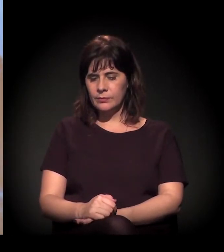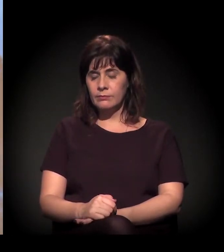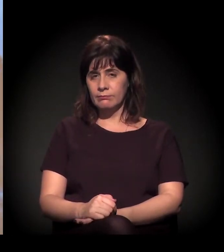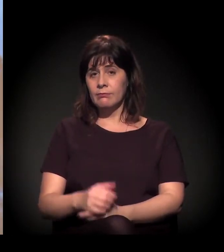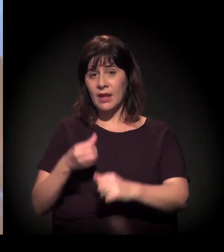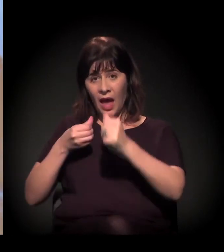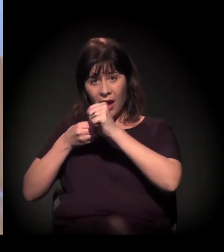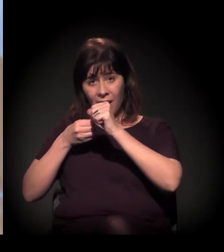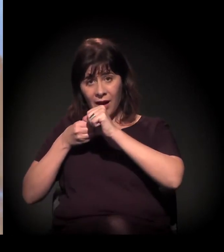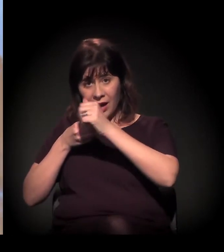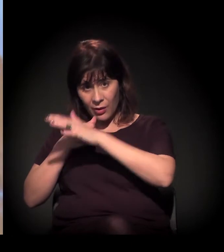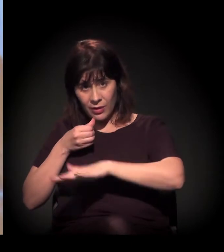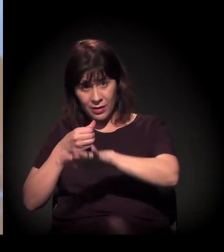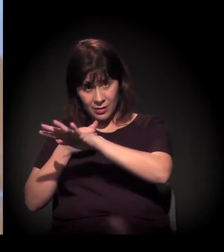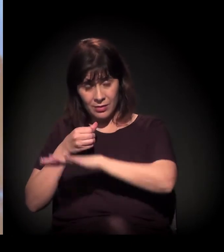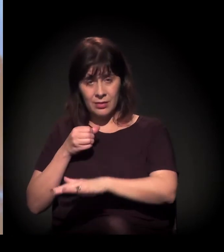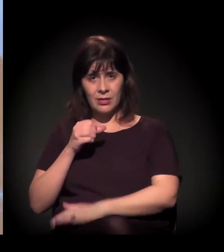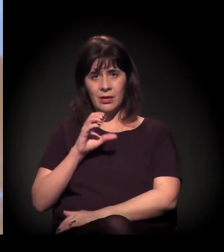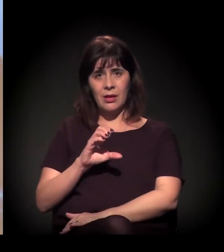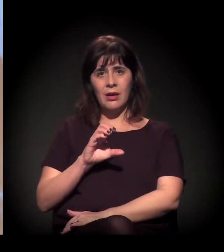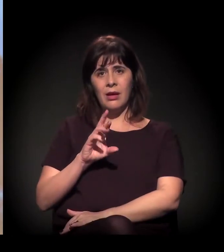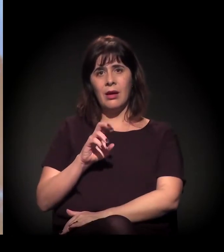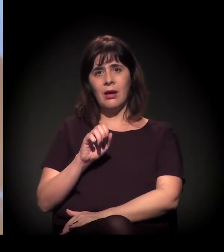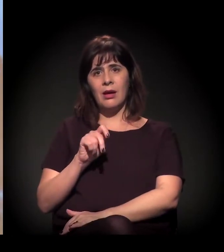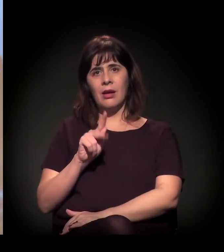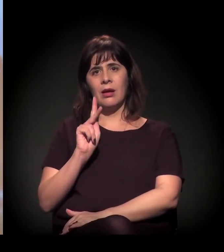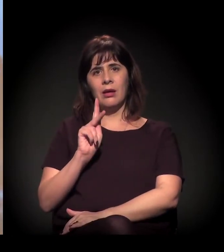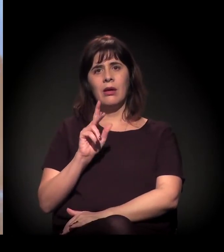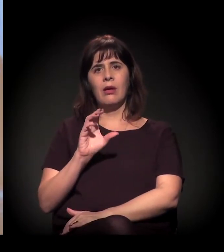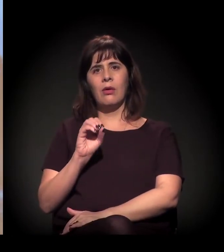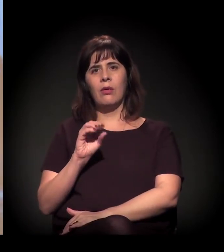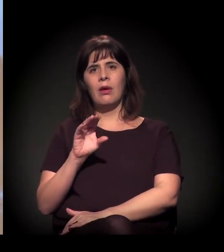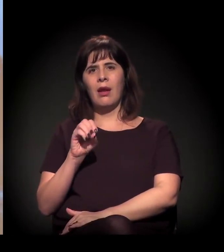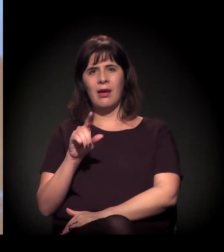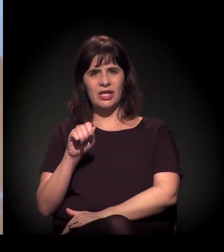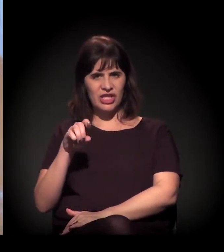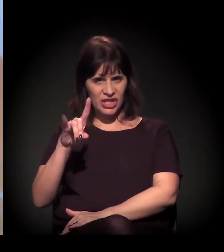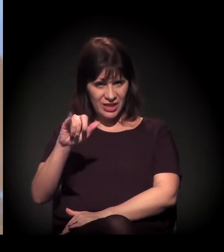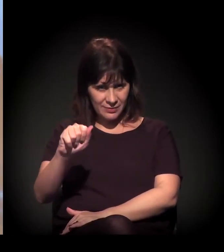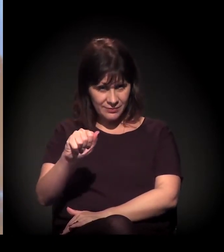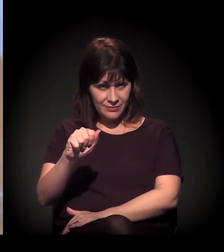Primeiro, Cracolândia é como é chamada essa comunidade.